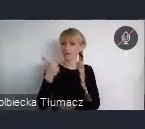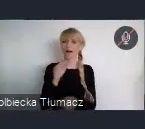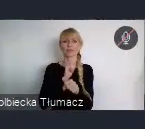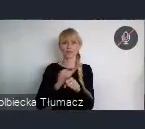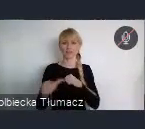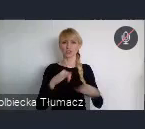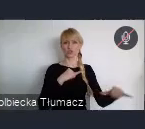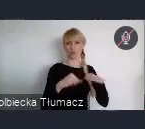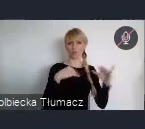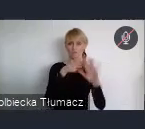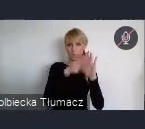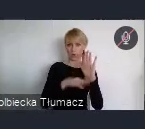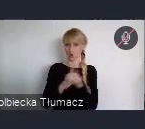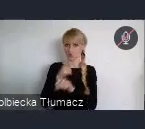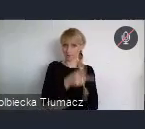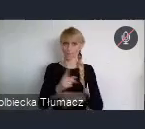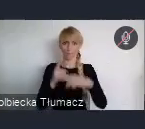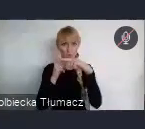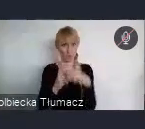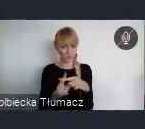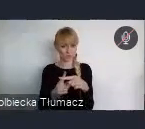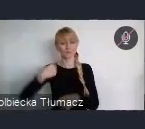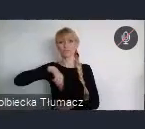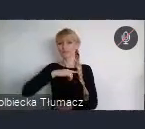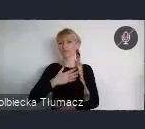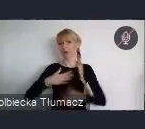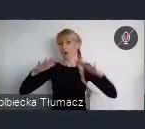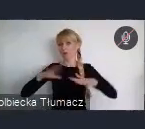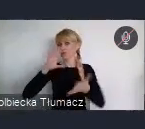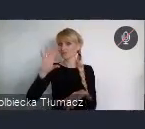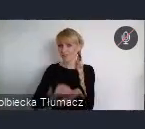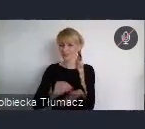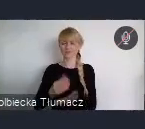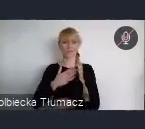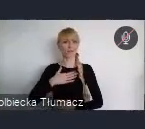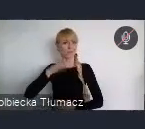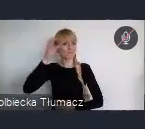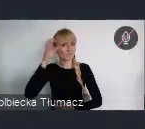mamy doświadczenie, mamy wiedzę i mamy też dobrego partnera do dyskusji,